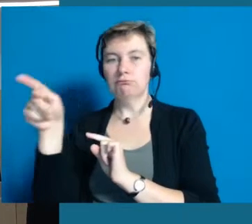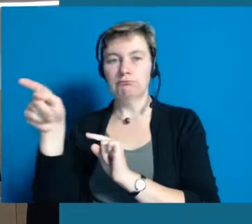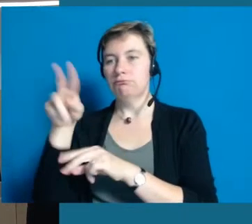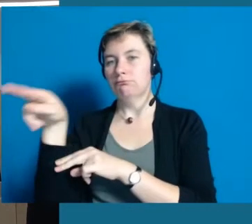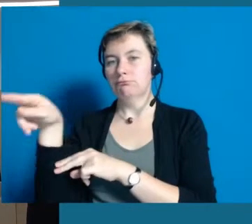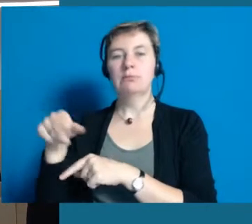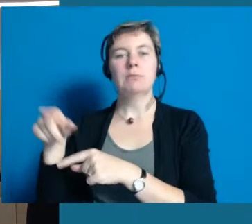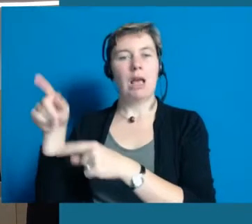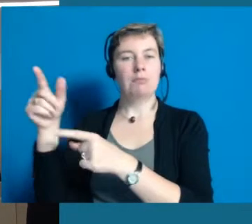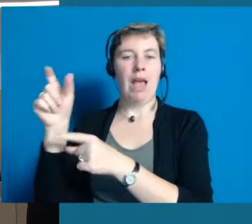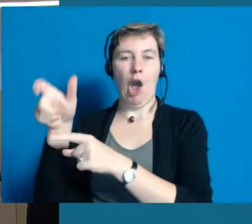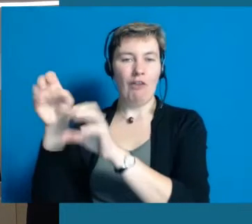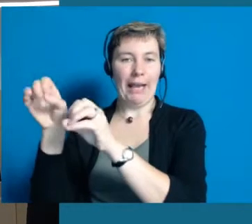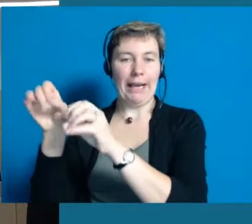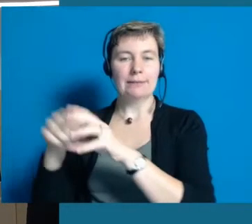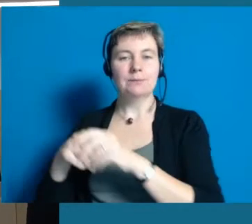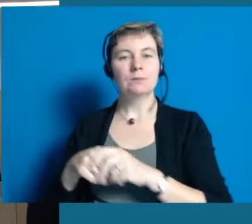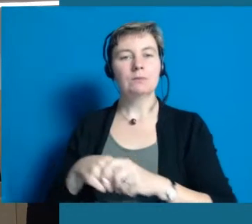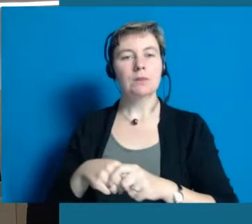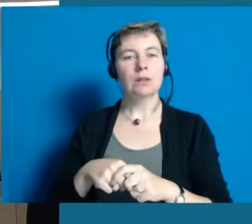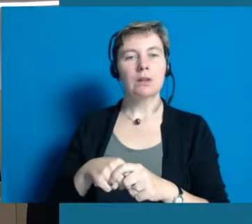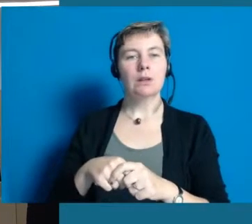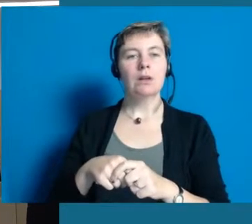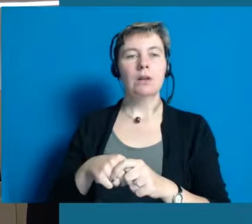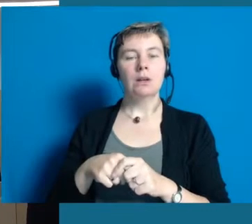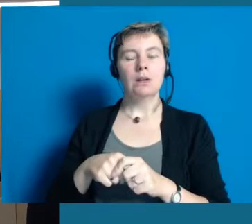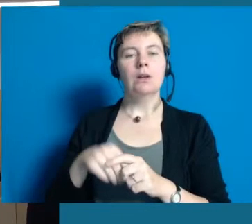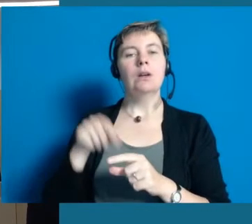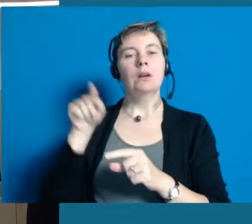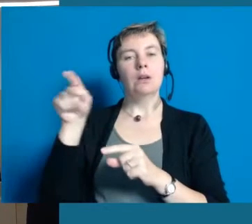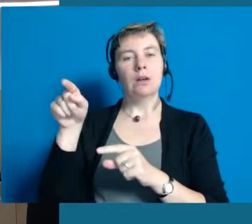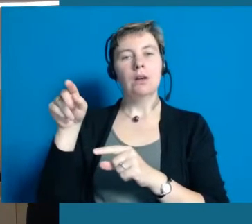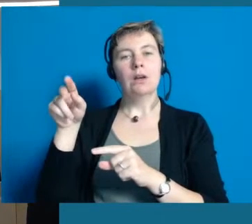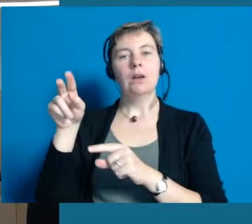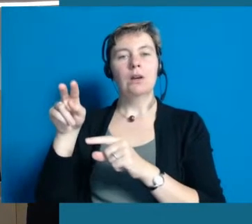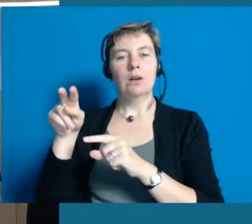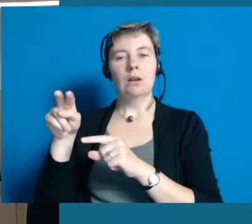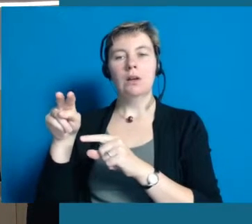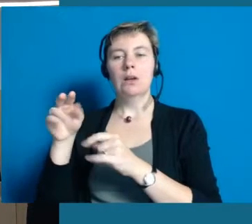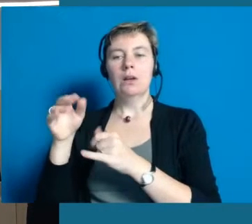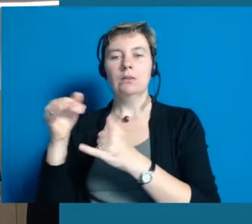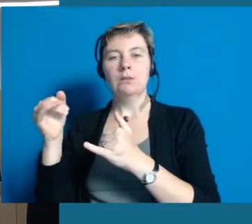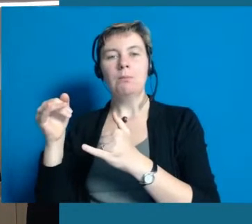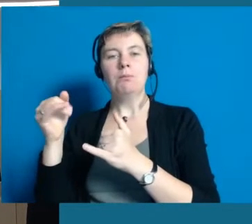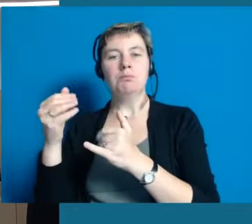Ein sehr interessantes Projekt, bei dem wir auch auf Hilfe und Unterstützung von Hochheimern angewiesen sind, ob das nun Bewohner vom Antoniushaus sind,